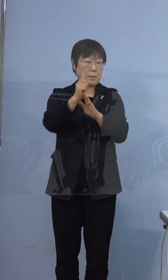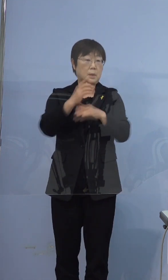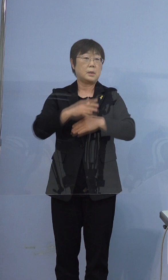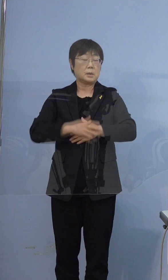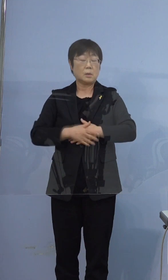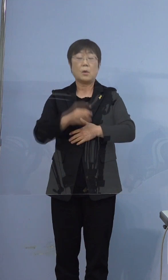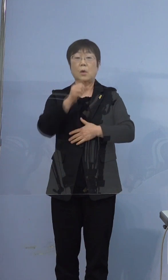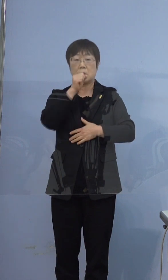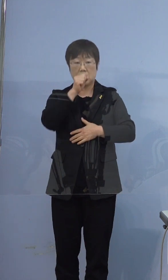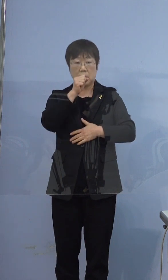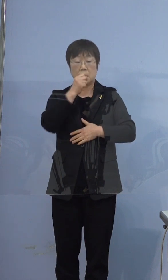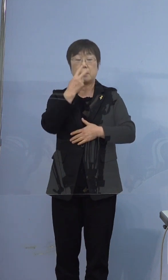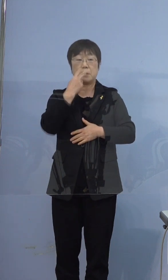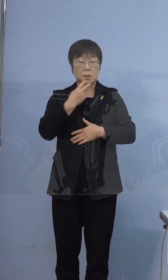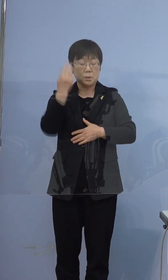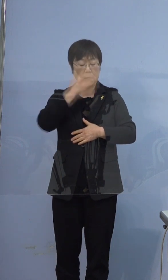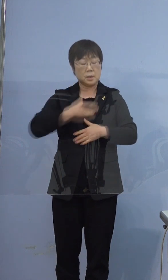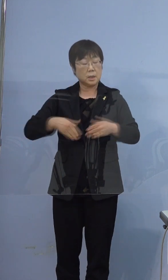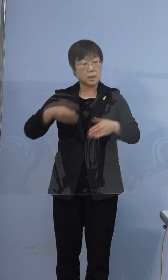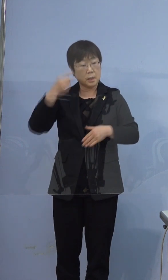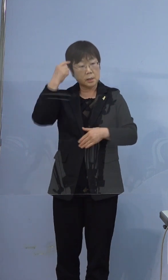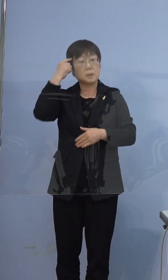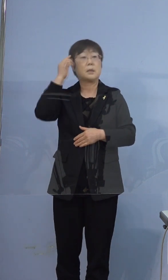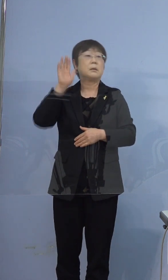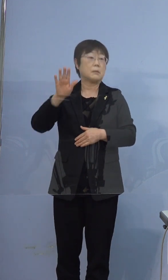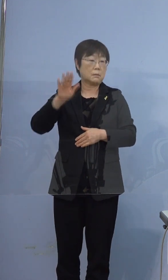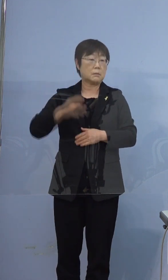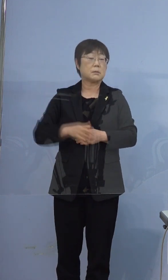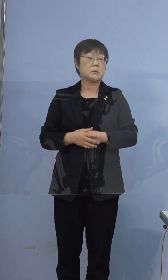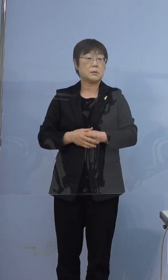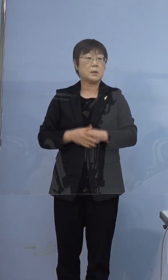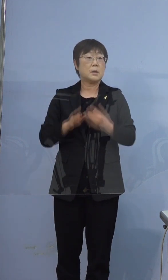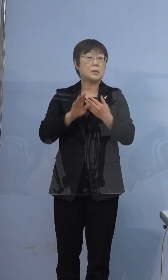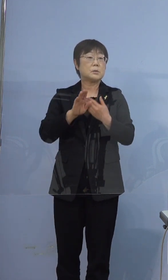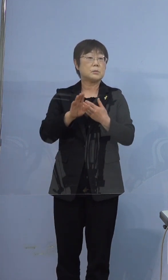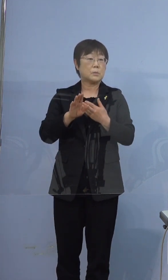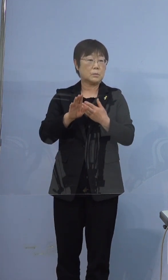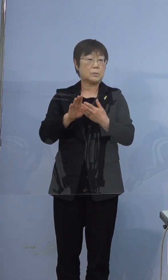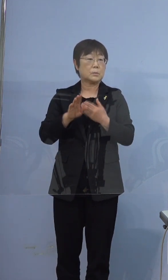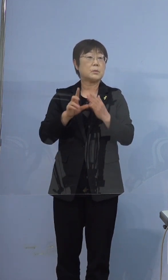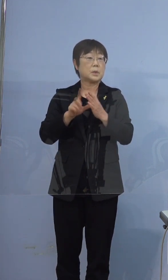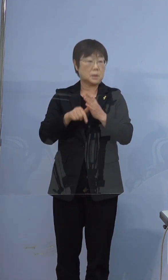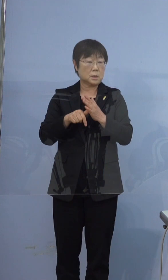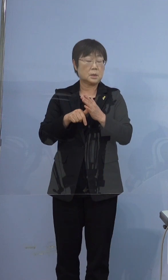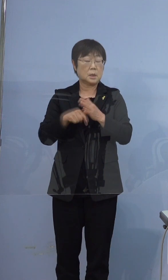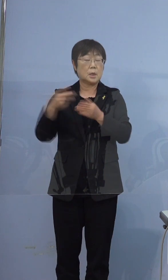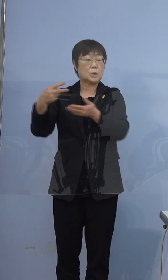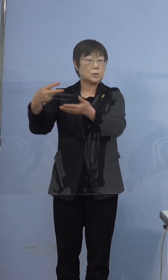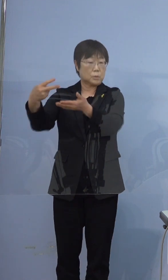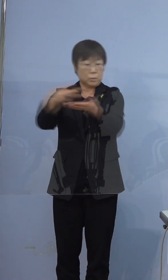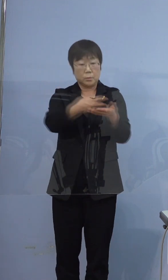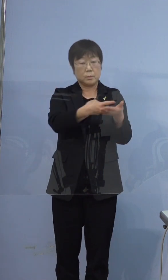咳、鼻汁、全身倦怠感 この日に救急車で運ばれて来て